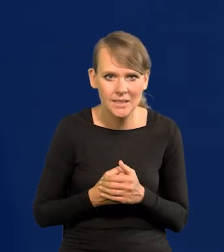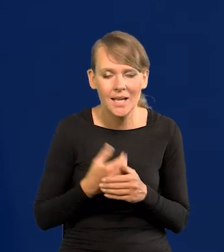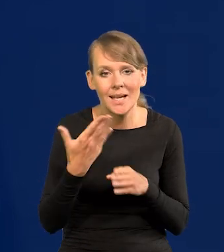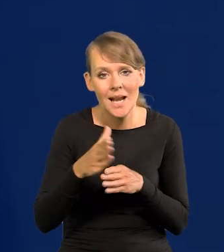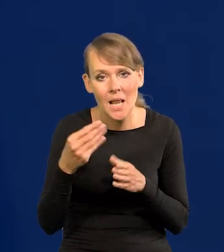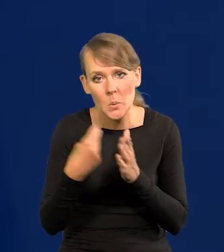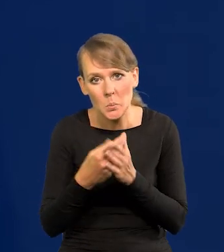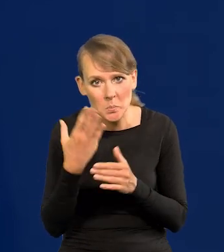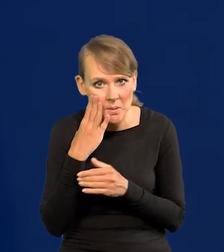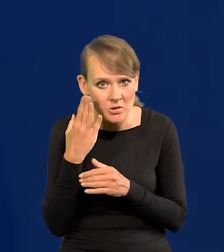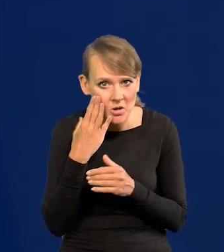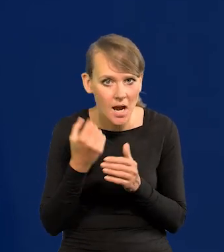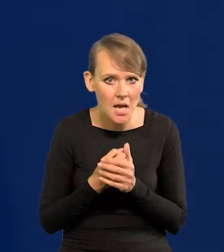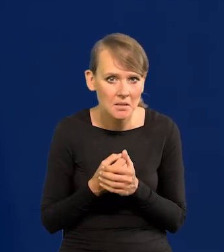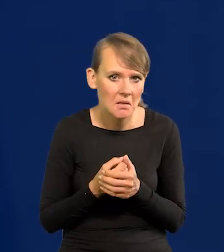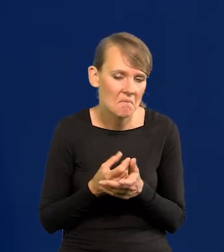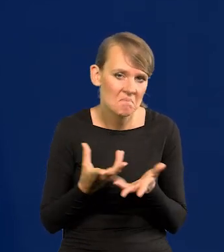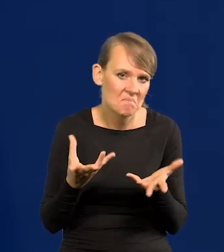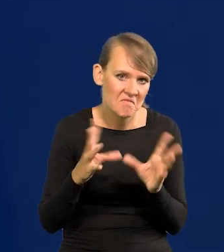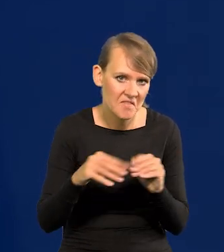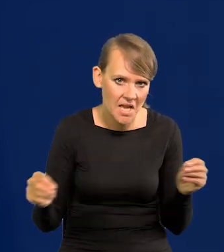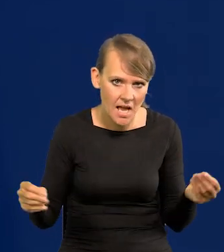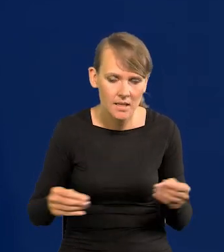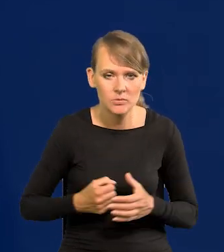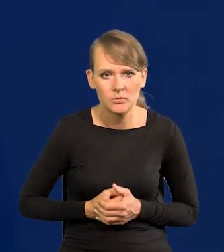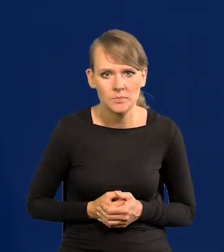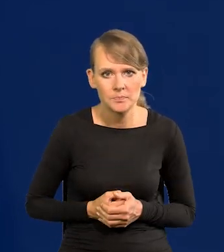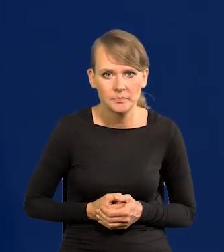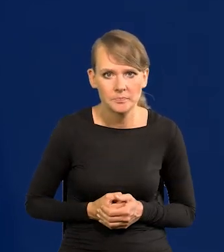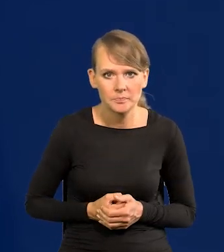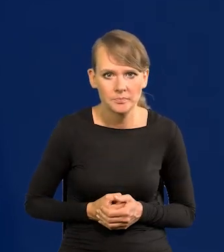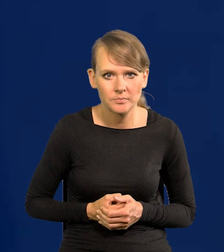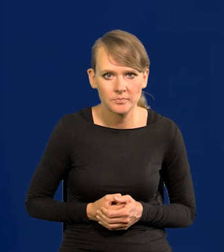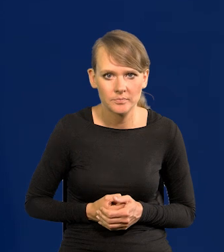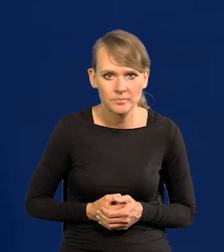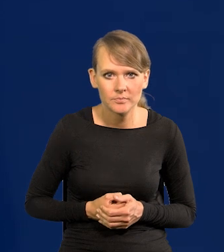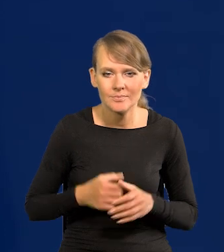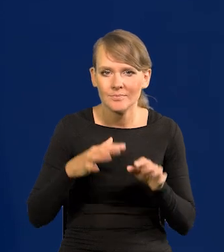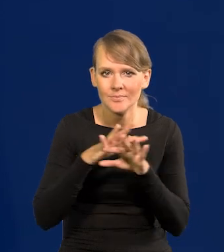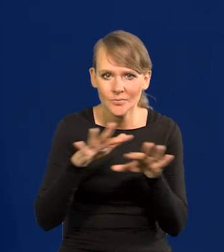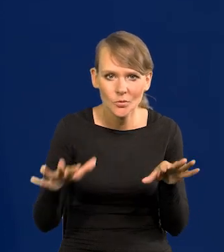Mieszkaniowy. Wygasło. Także tutaj dużo grup społecznych